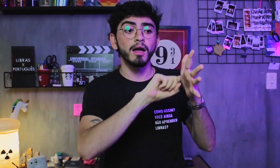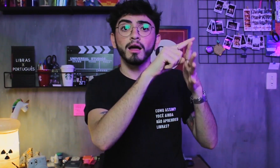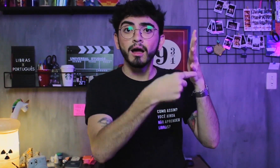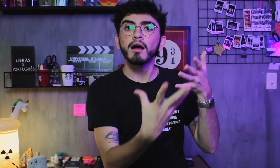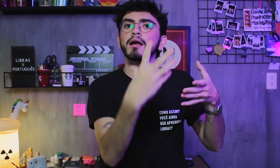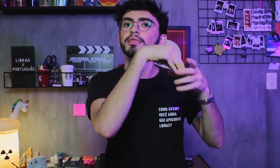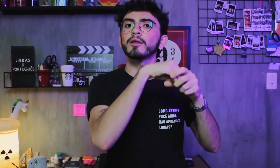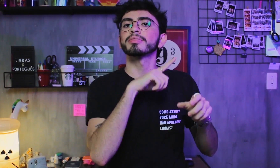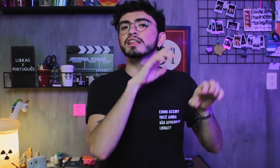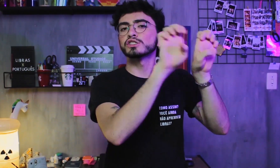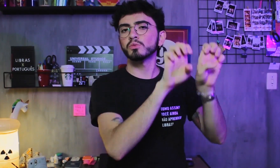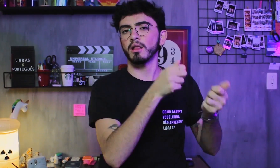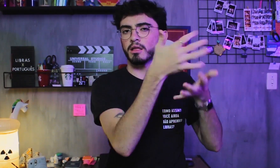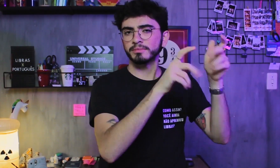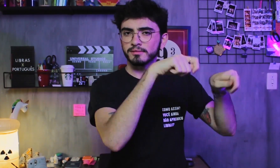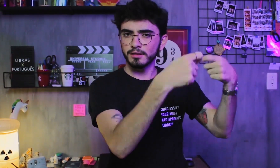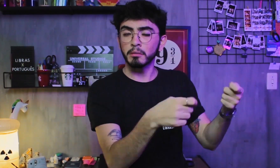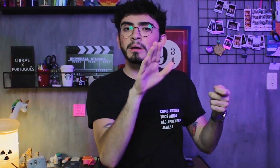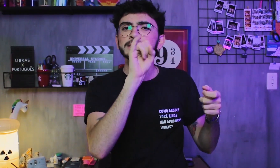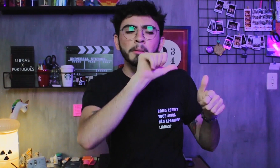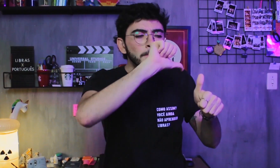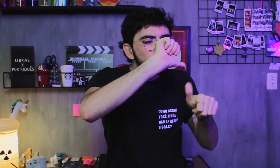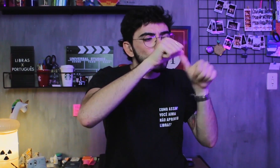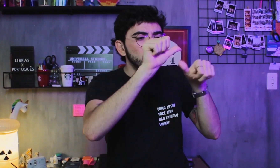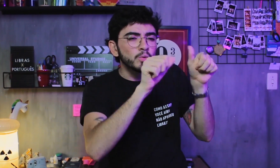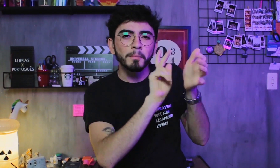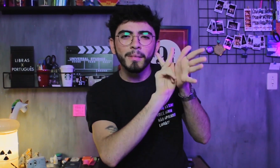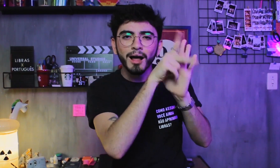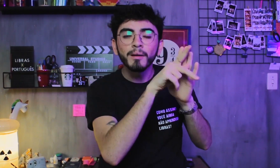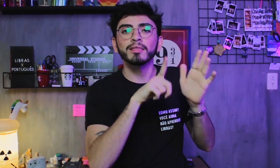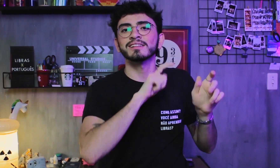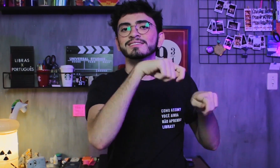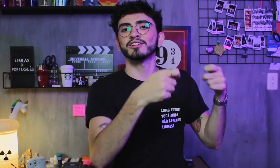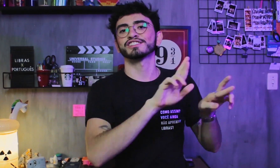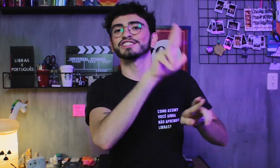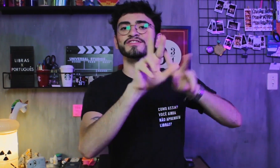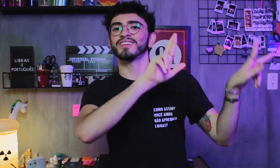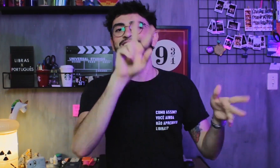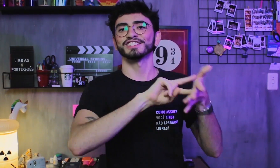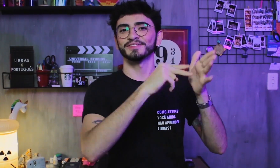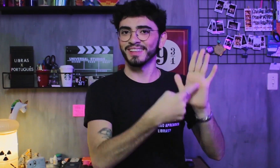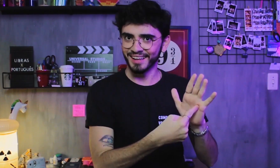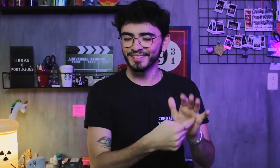Esses cinco parâmetros compõem a estrutura da Libras, formando diversos significados se expressados de formas diferentes.